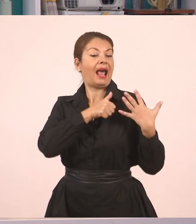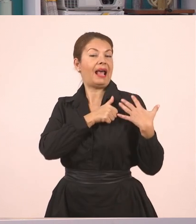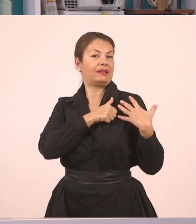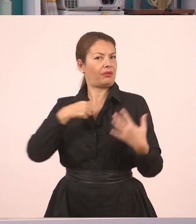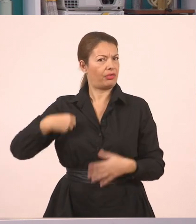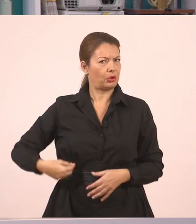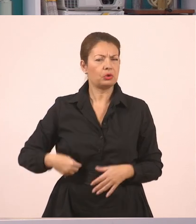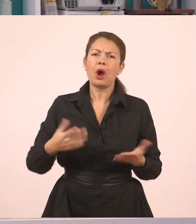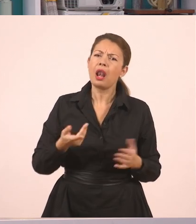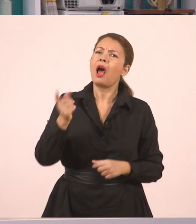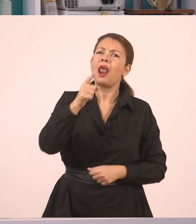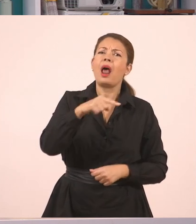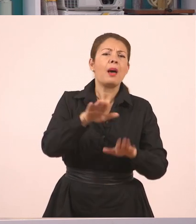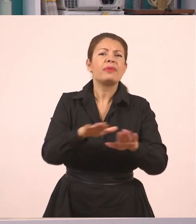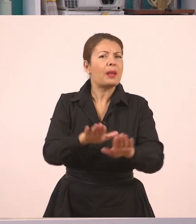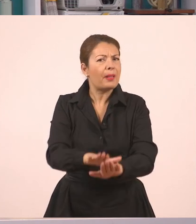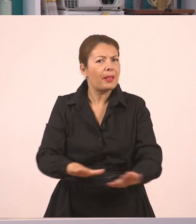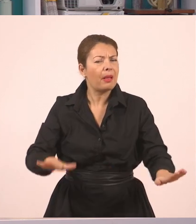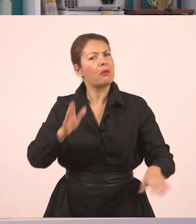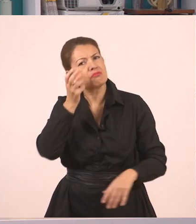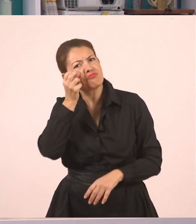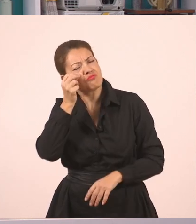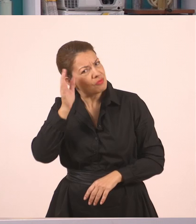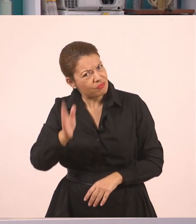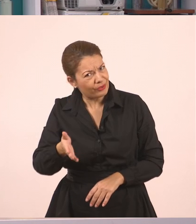αλλά φυσικά μπορούν να το παρακολουθήσουν και όλα τα παιδιά του Δημοτικού.